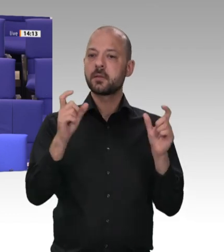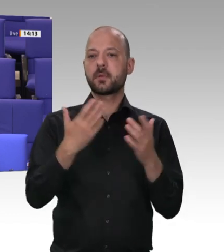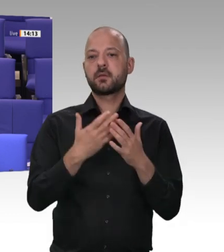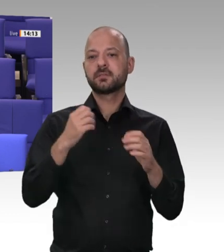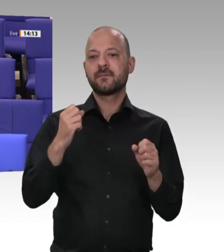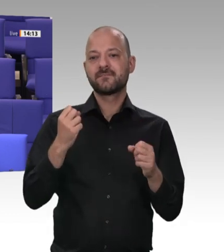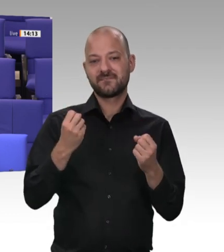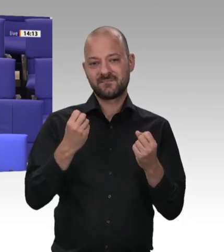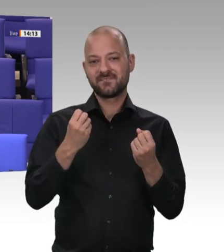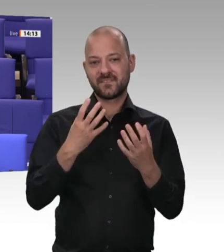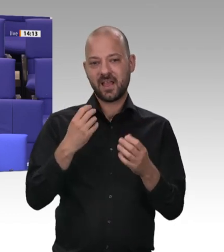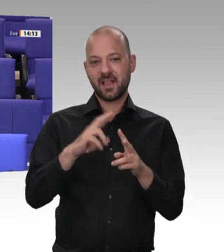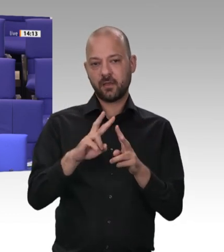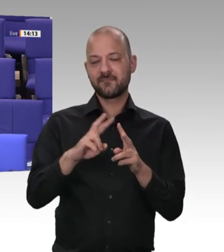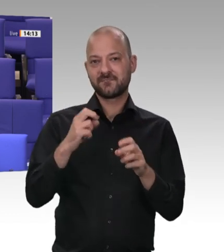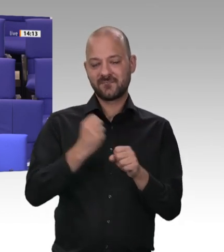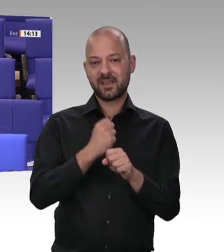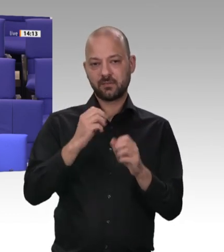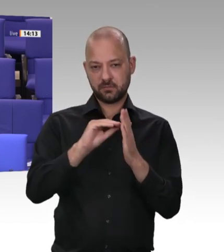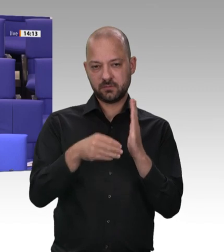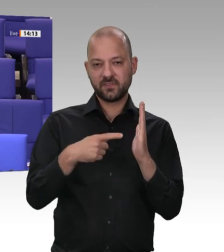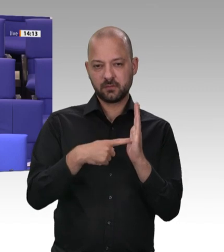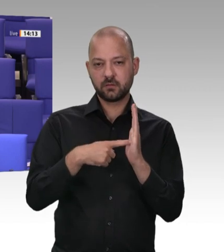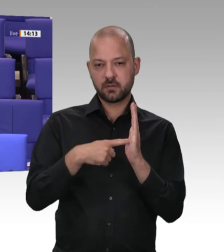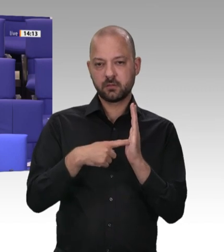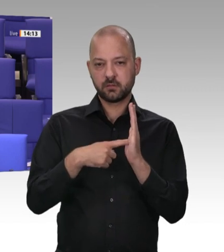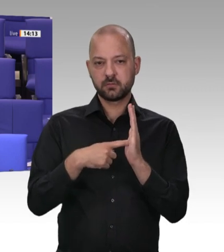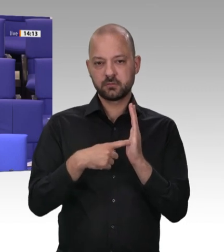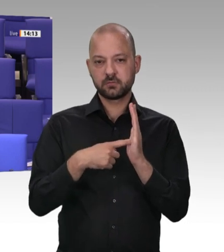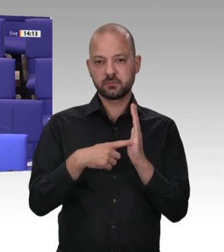werden. Hier, kündigte Gabriel an, sollen die Kontrollen verschärft werden. In der